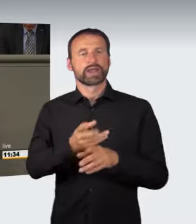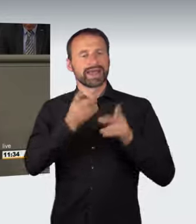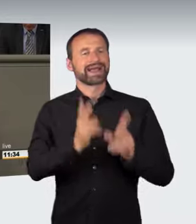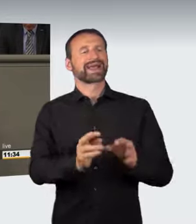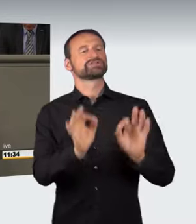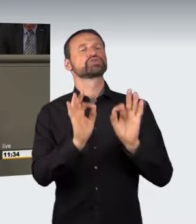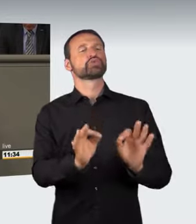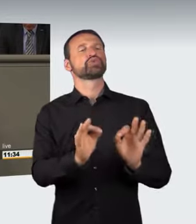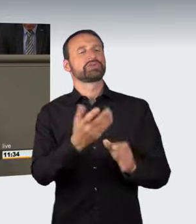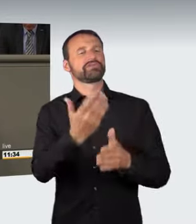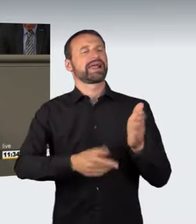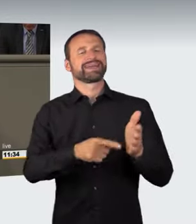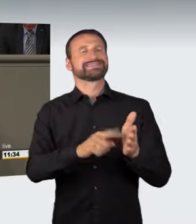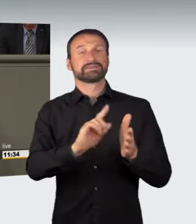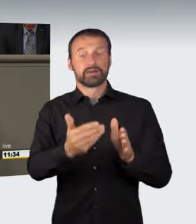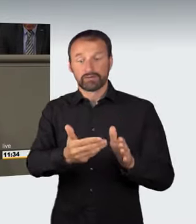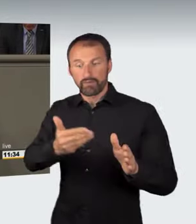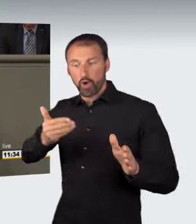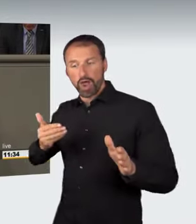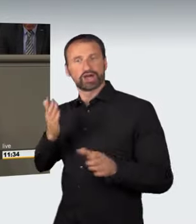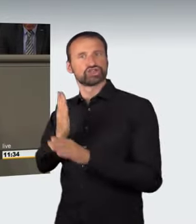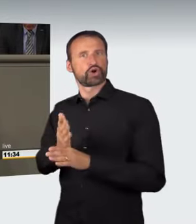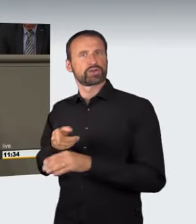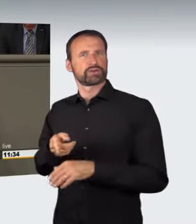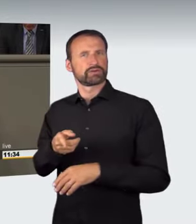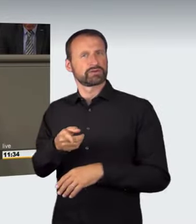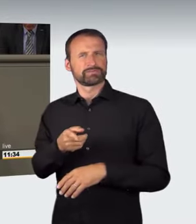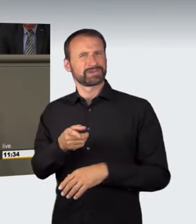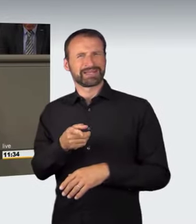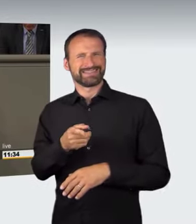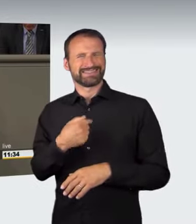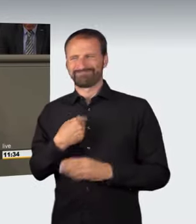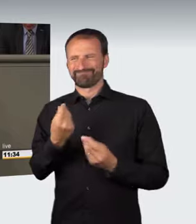Daher muss es einen hinreichend deutlichen Bezug zu einem Rechtsgut geben.